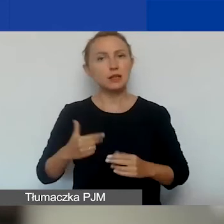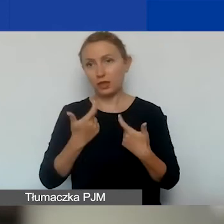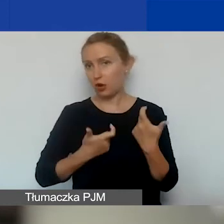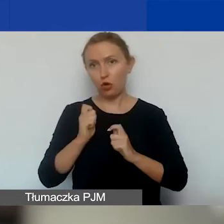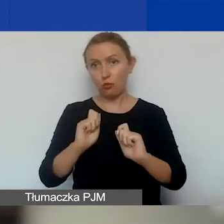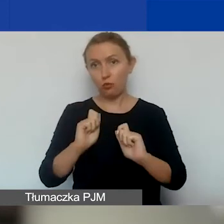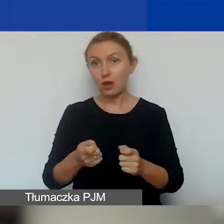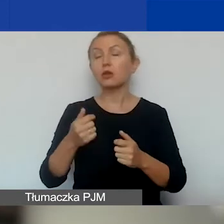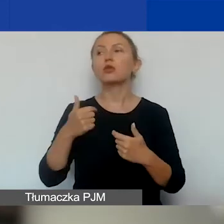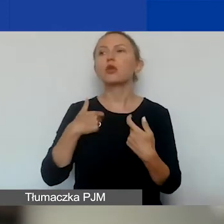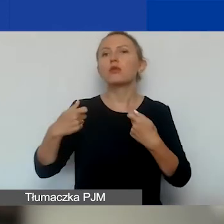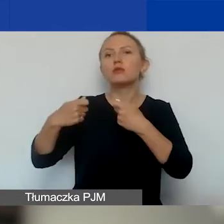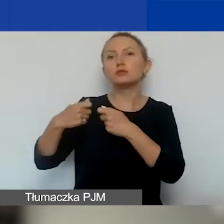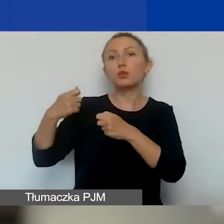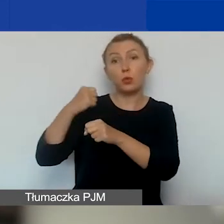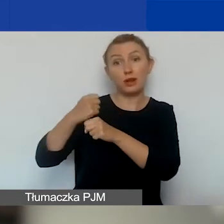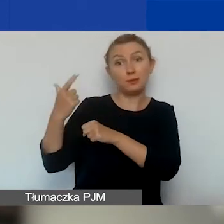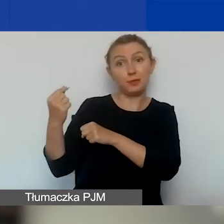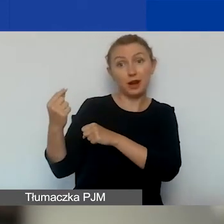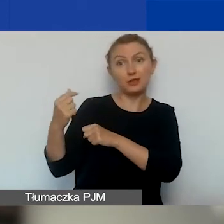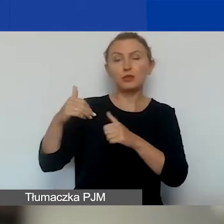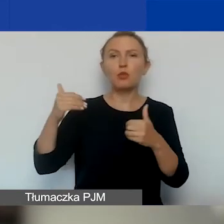to jako partner możemy występować w dowolnej liczbie wniosków.